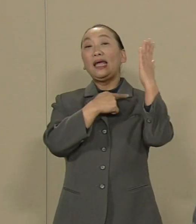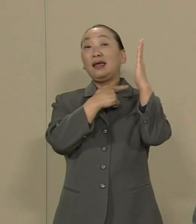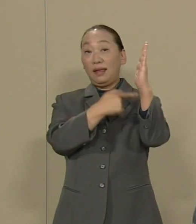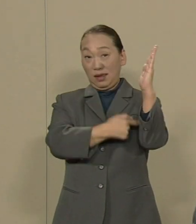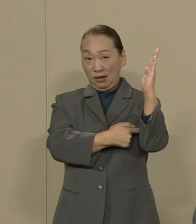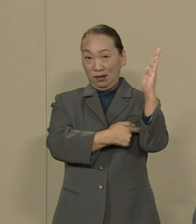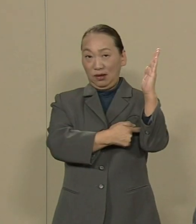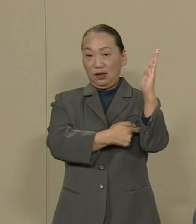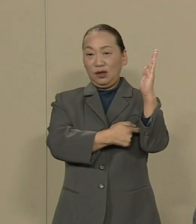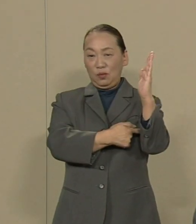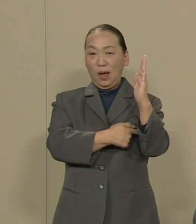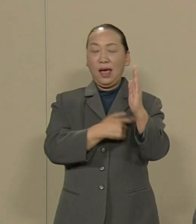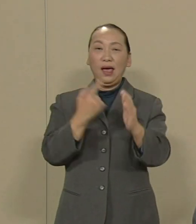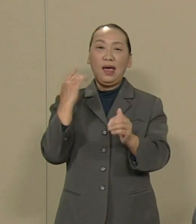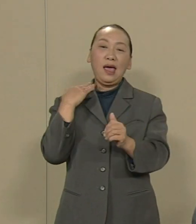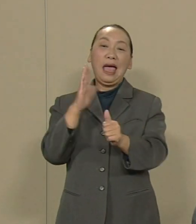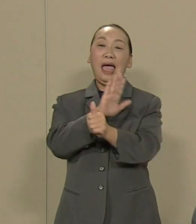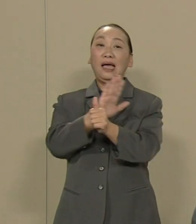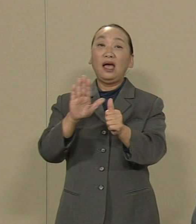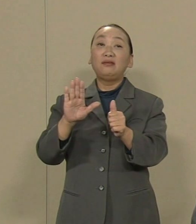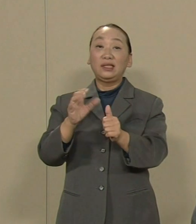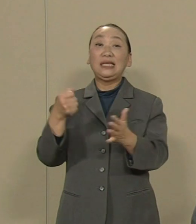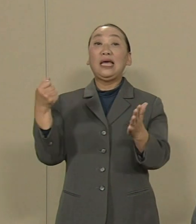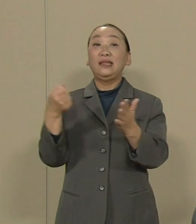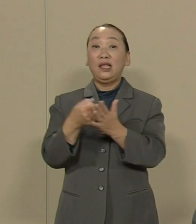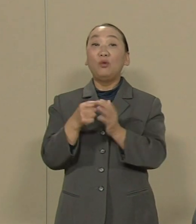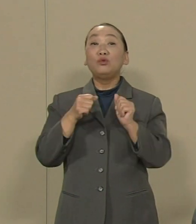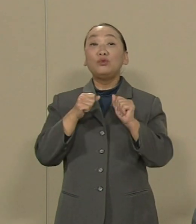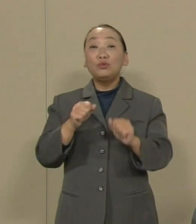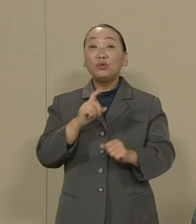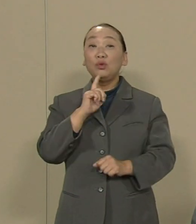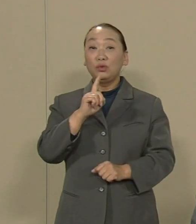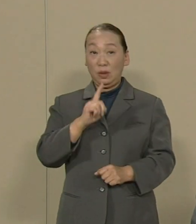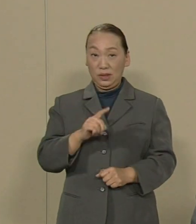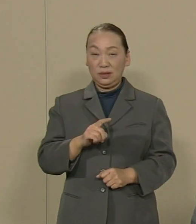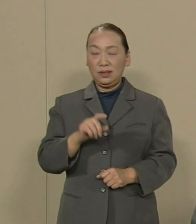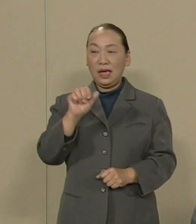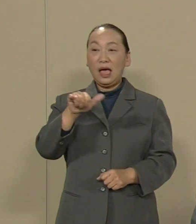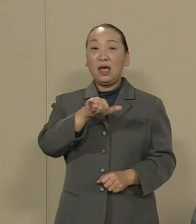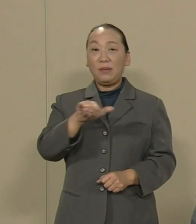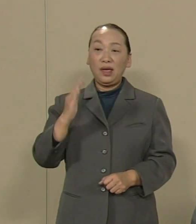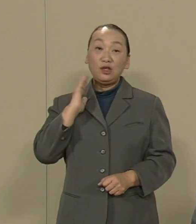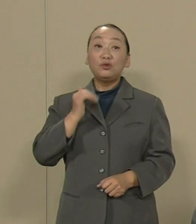閣議決定をすると言っています どうやら 安倍首相は本気で